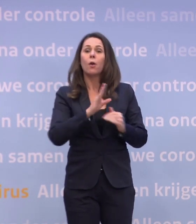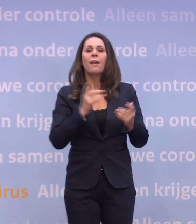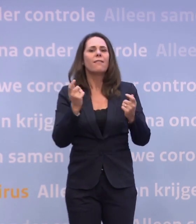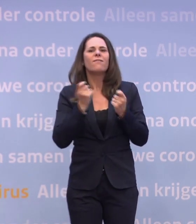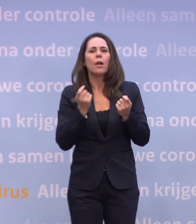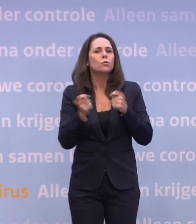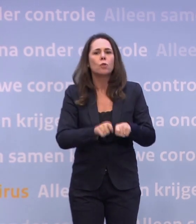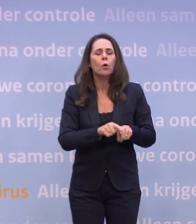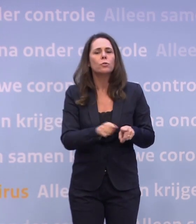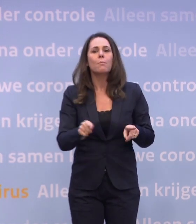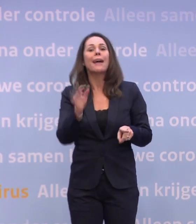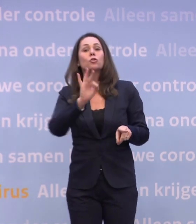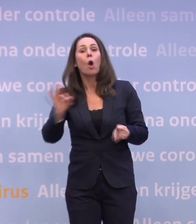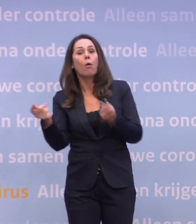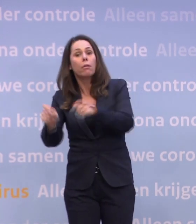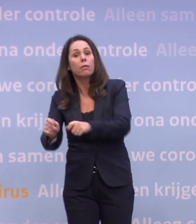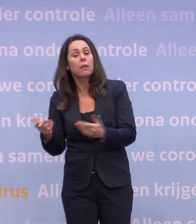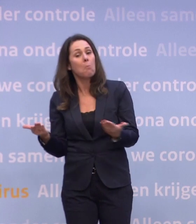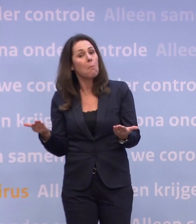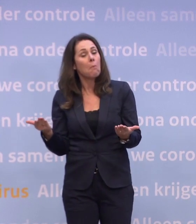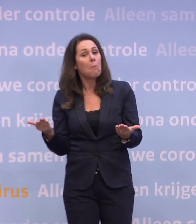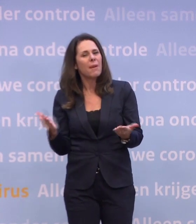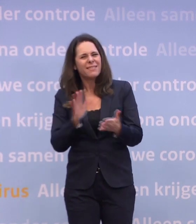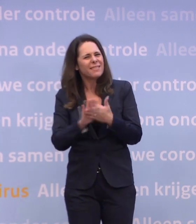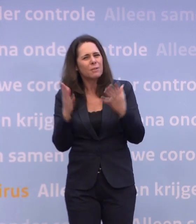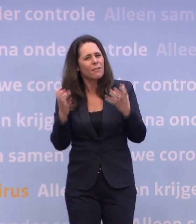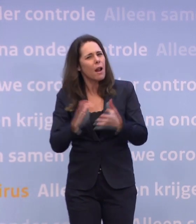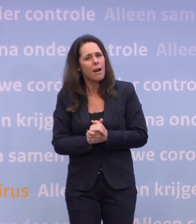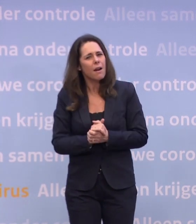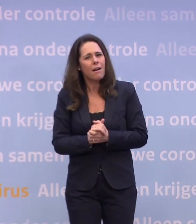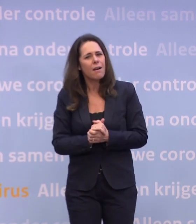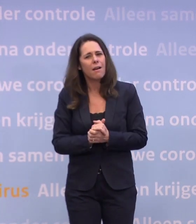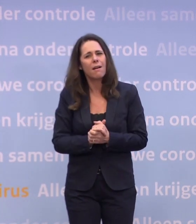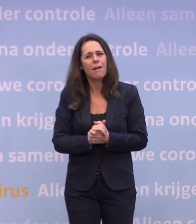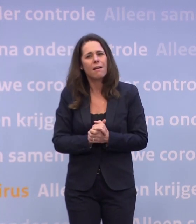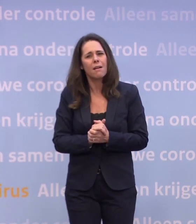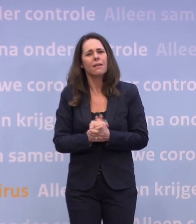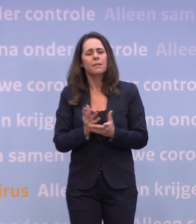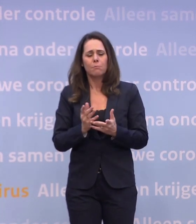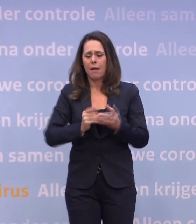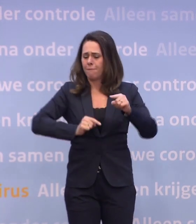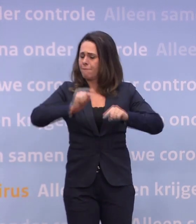...waar niet zozeer de detailhandel dicht was, maar de scholen. Wil niemand van ons, niemand is daarvoor, maar het zijn varianten van een lockdown...